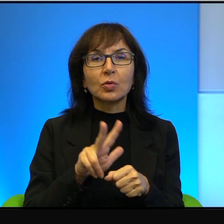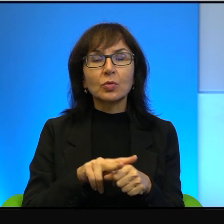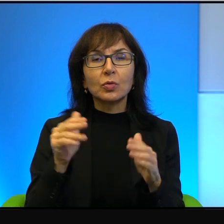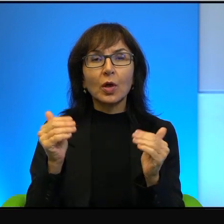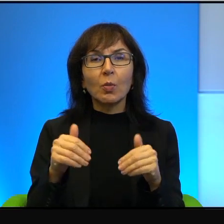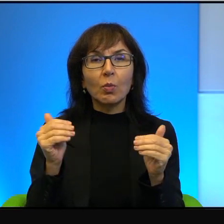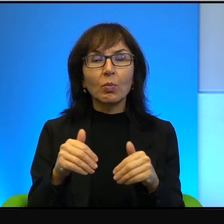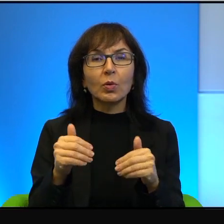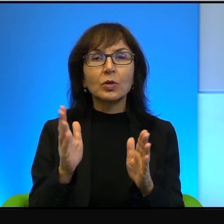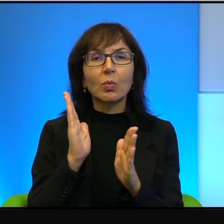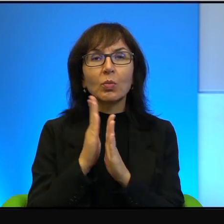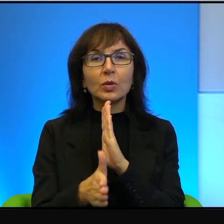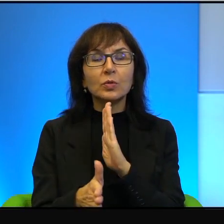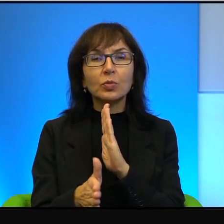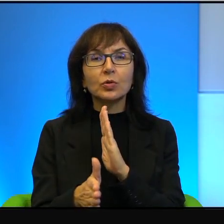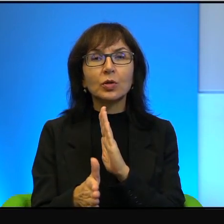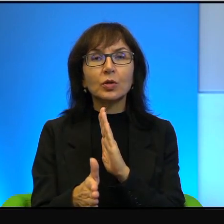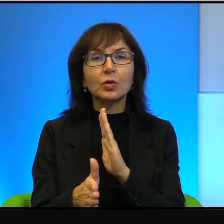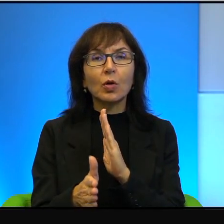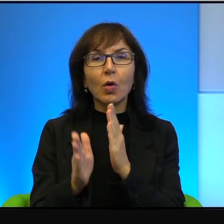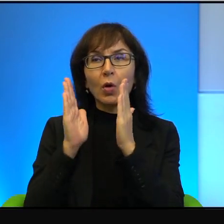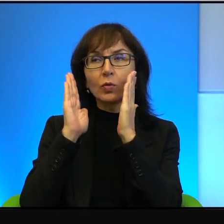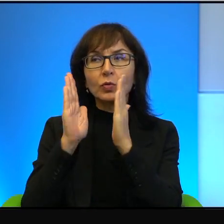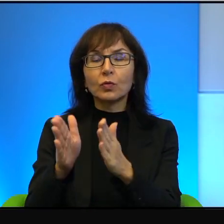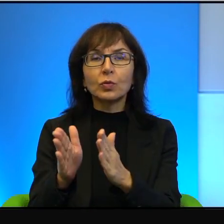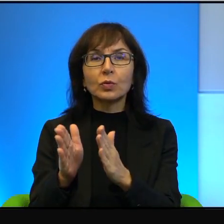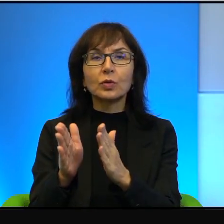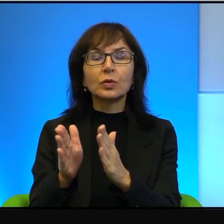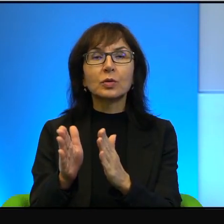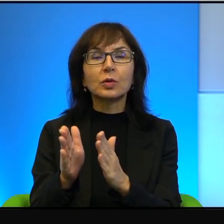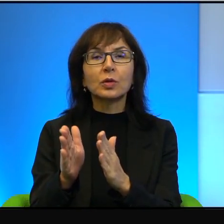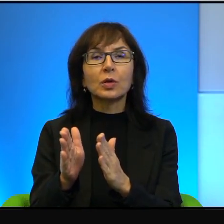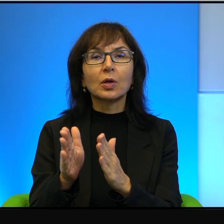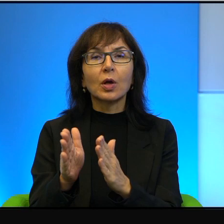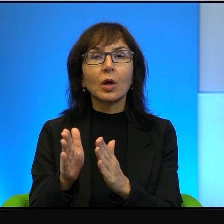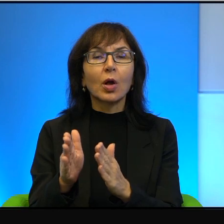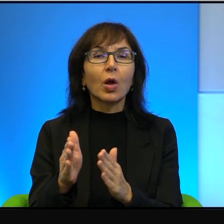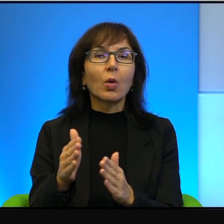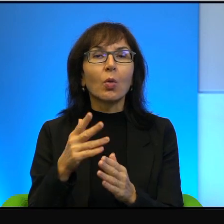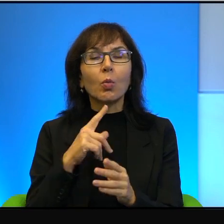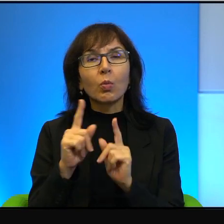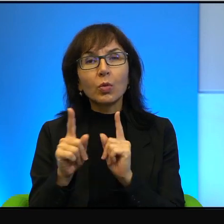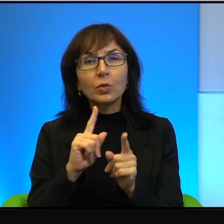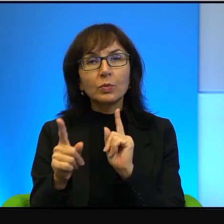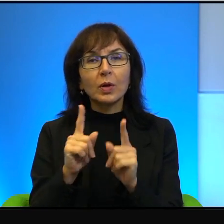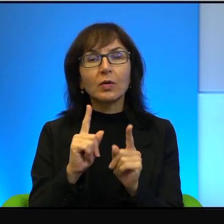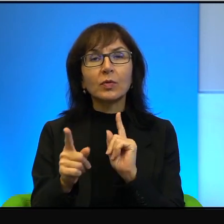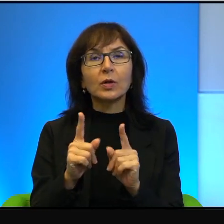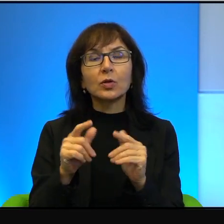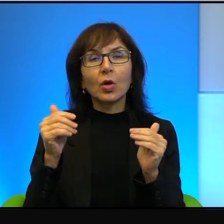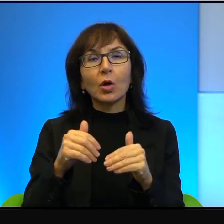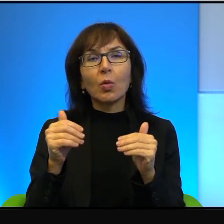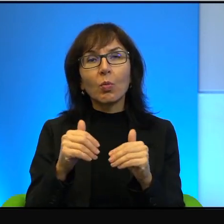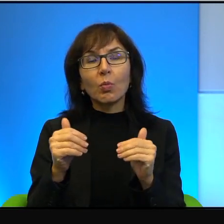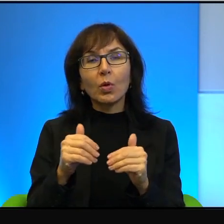jakby bezpośrednio zwracać, bezpośrednio odnosić, można z niego czerpać inspirację,